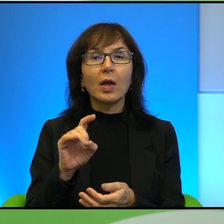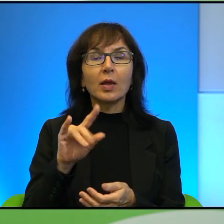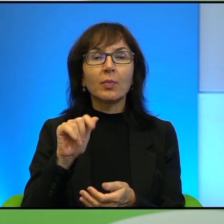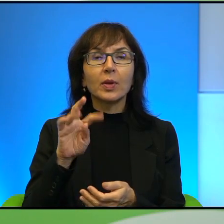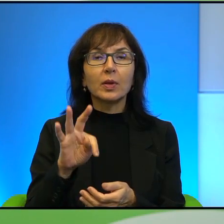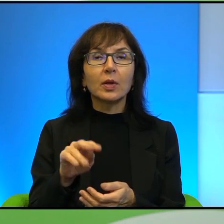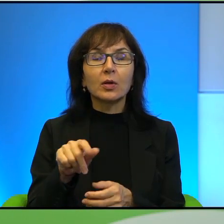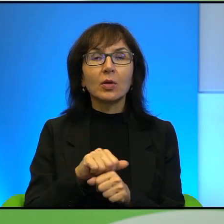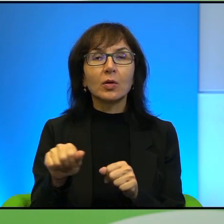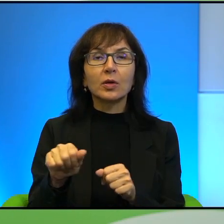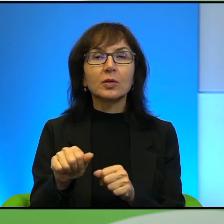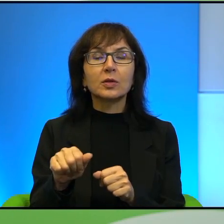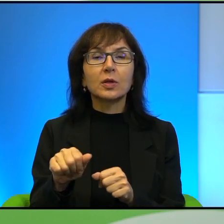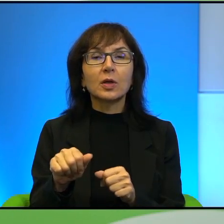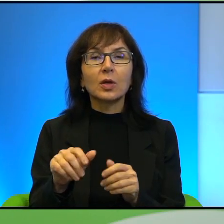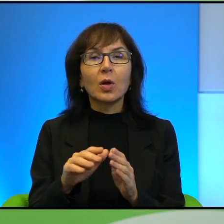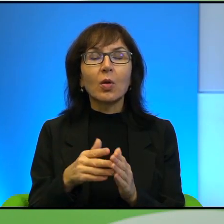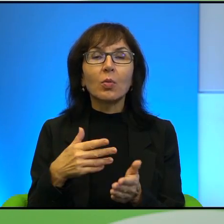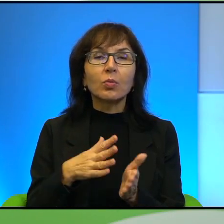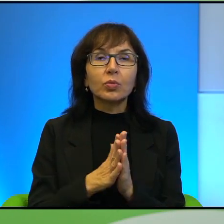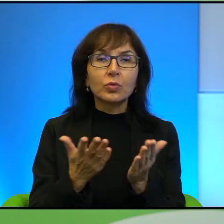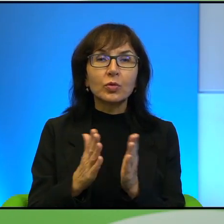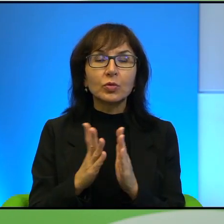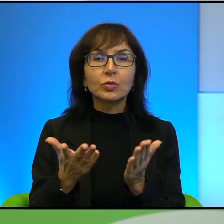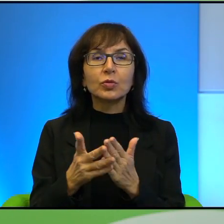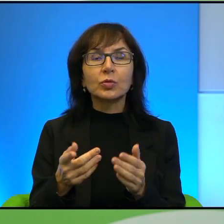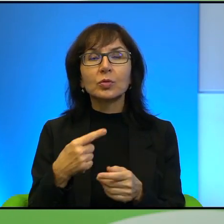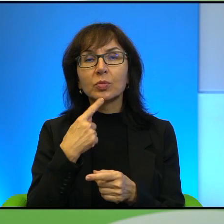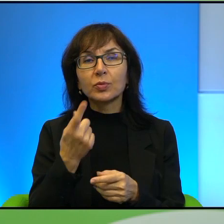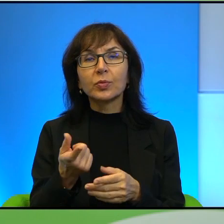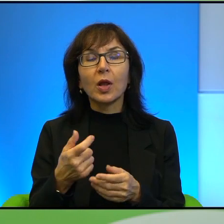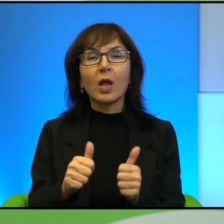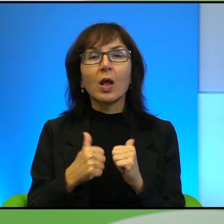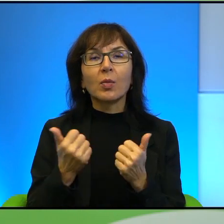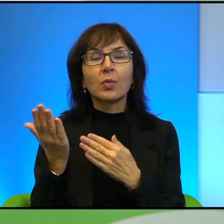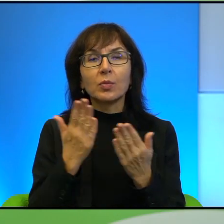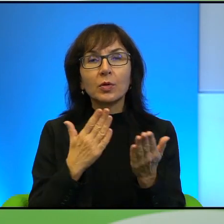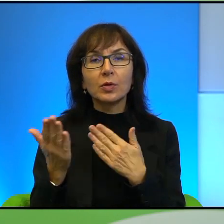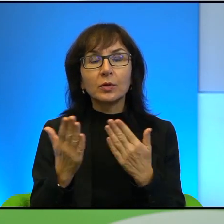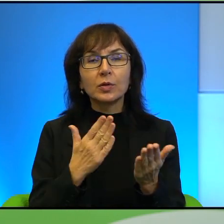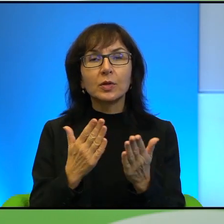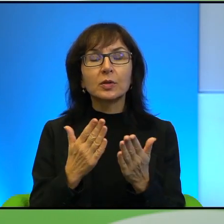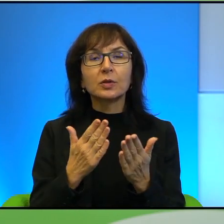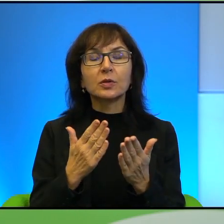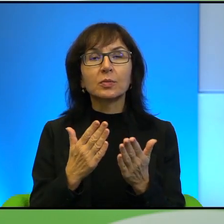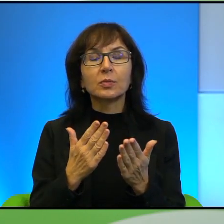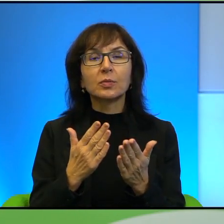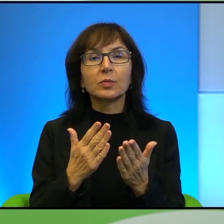że to jest bardzo asekuracyjne podejście, które oczywiście też wiąże się też